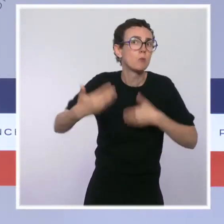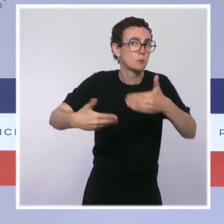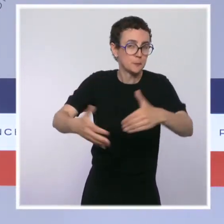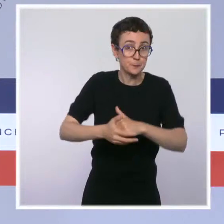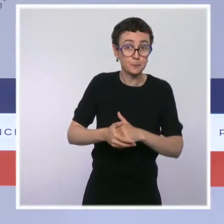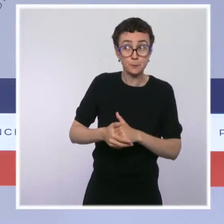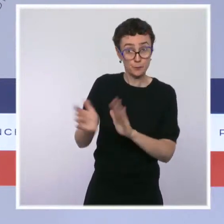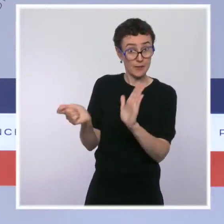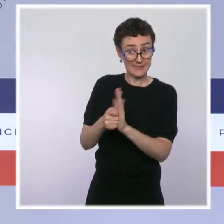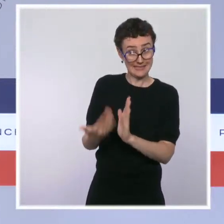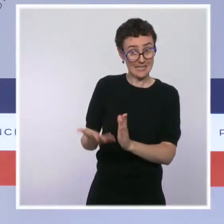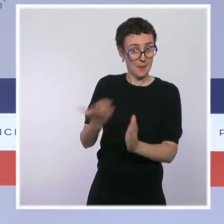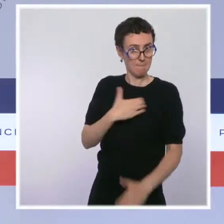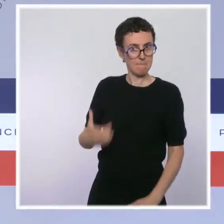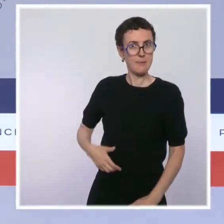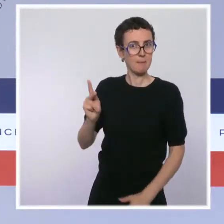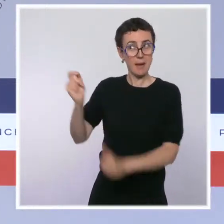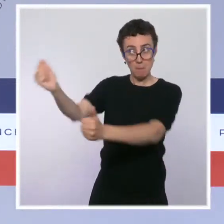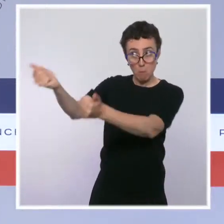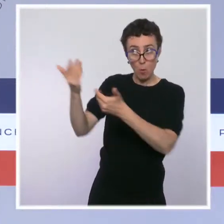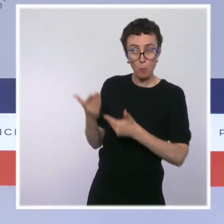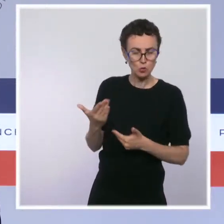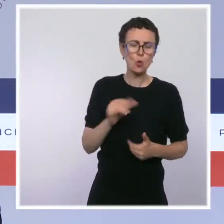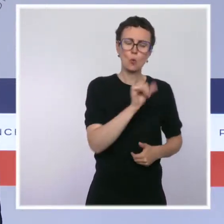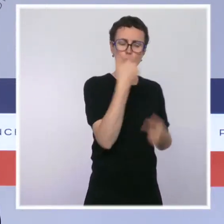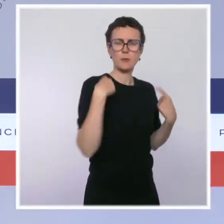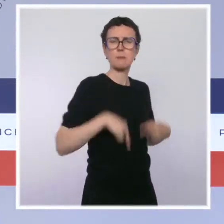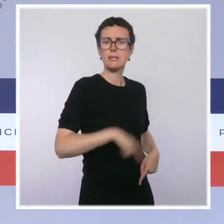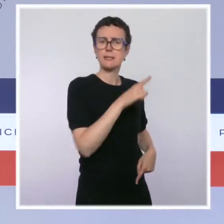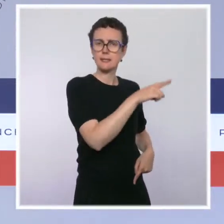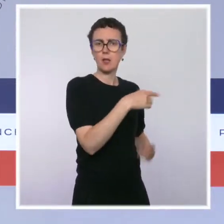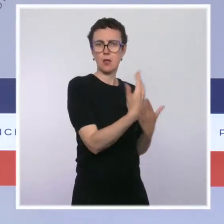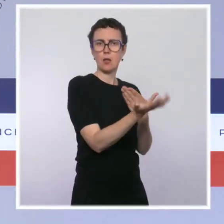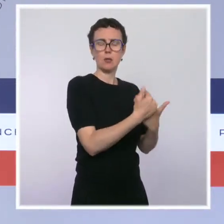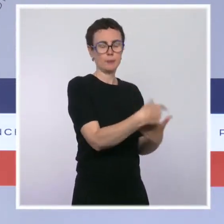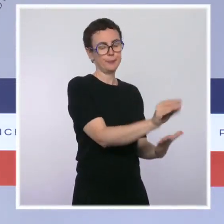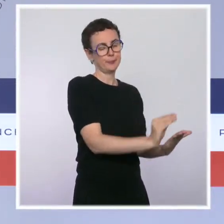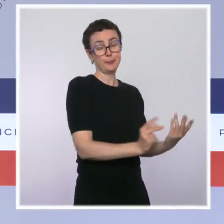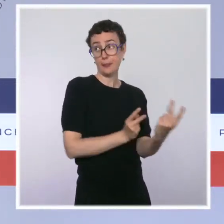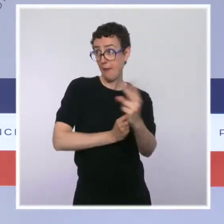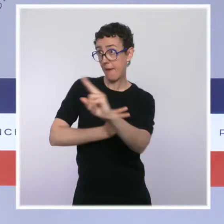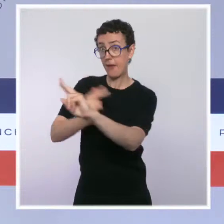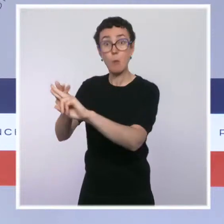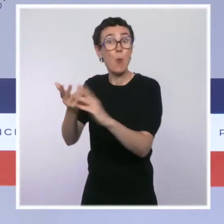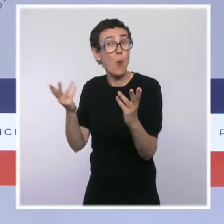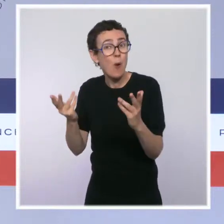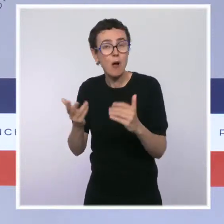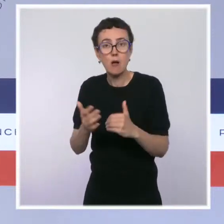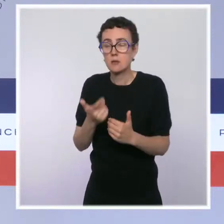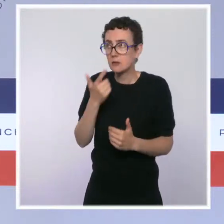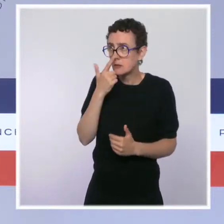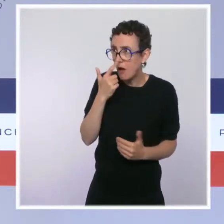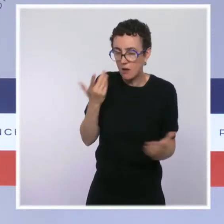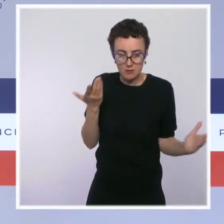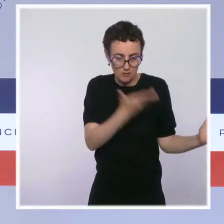et le Premier ministre l'a fait par courrier, c'est qu'il nous semble juste totalement impossible d'installer